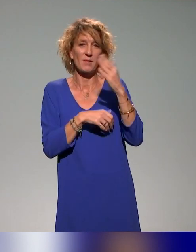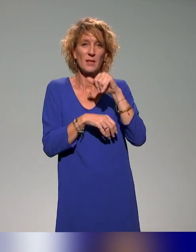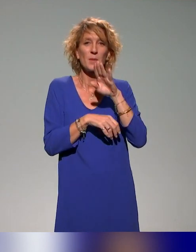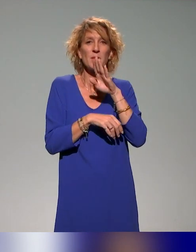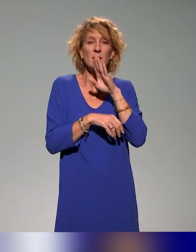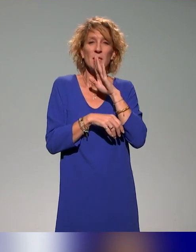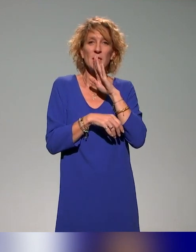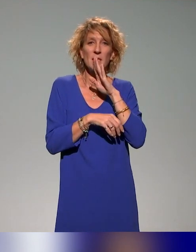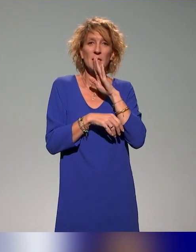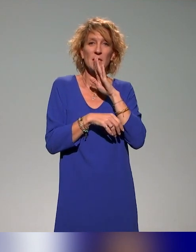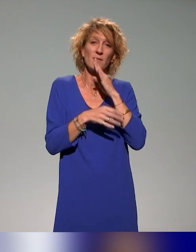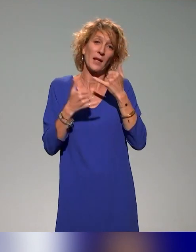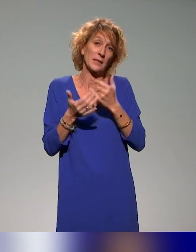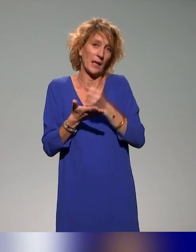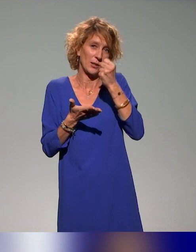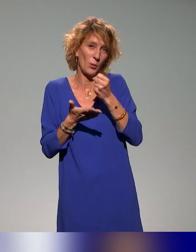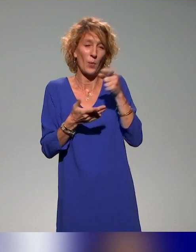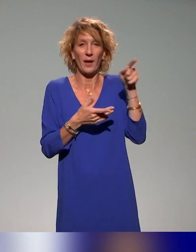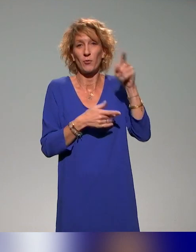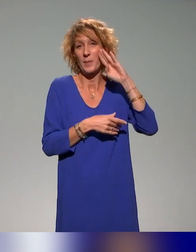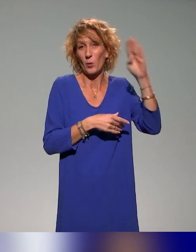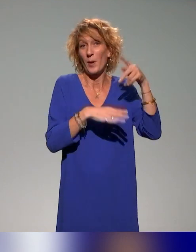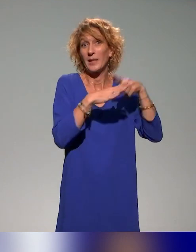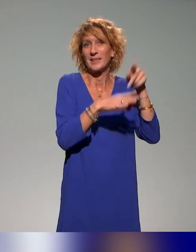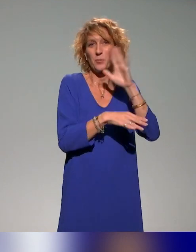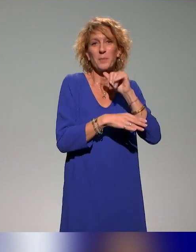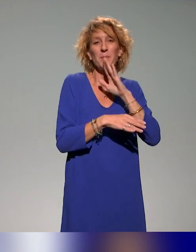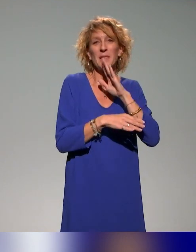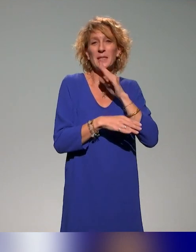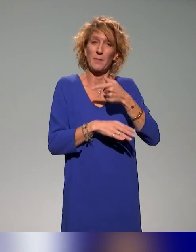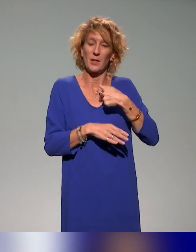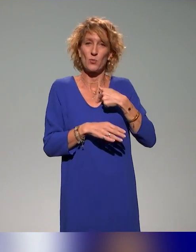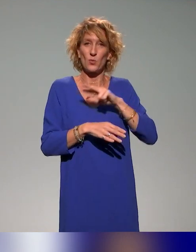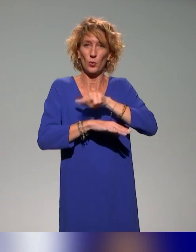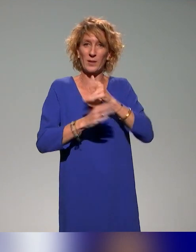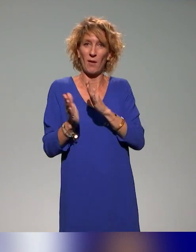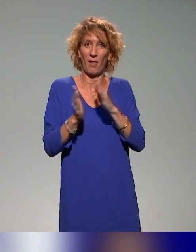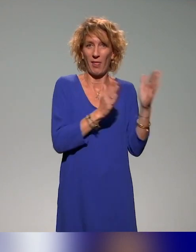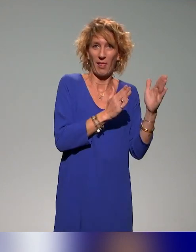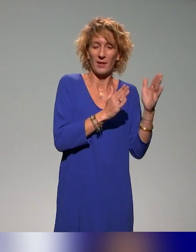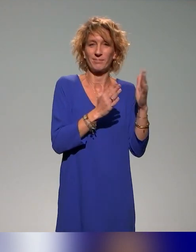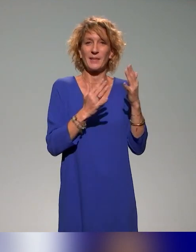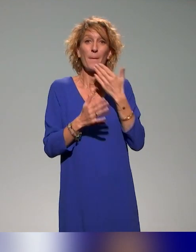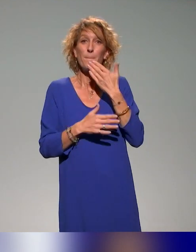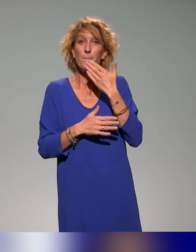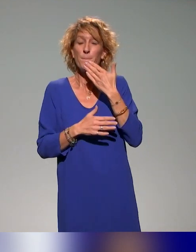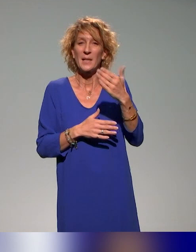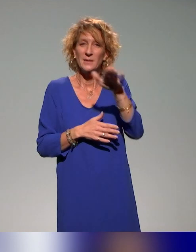cet après-midi pour nous à La Réunion et pour vous, on est en début d'après-midi, mais nous, on a trois heures de plus à La Réunion. Merci à toutes et à tous.